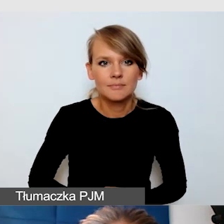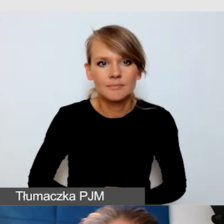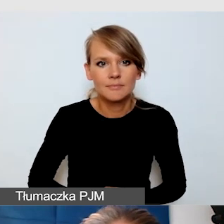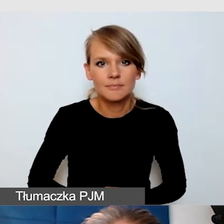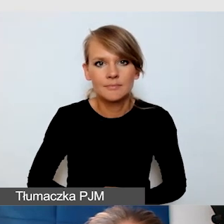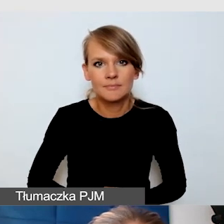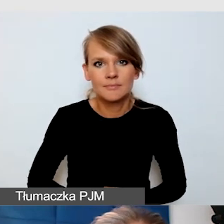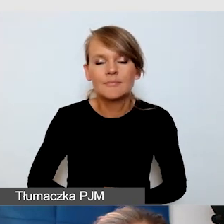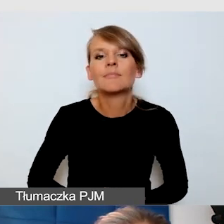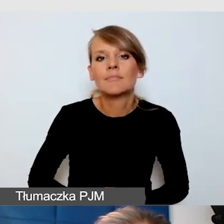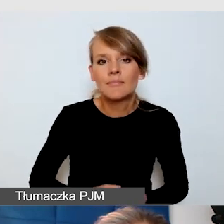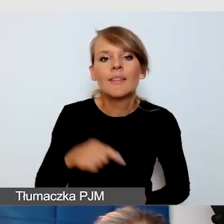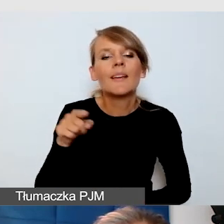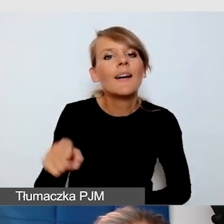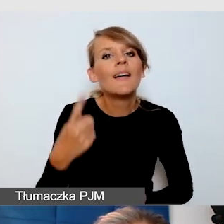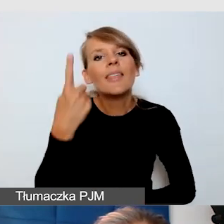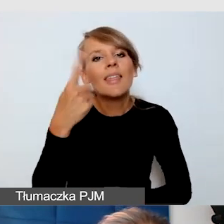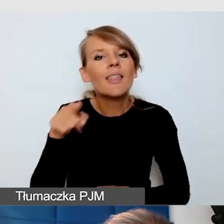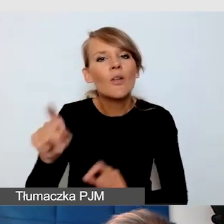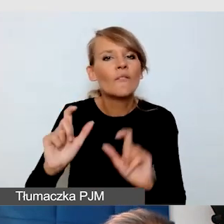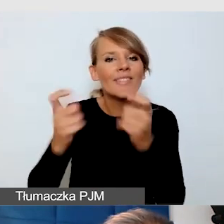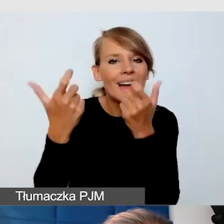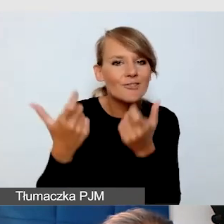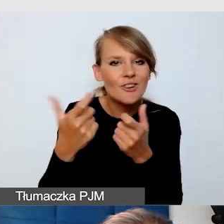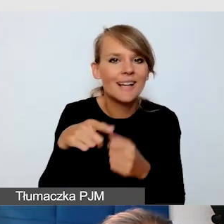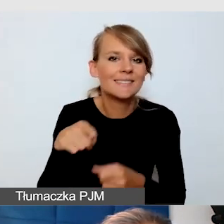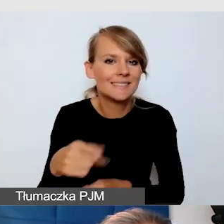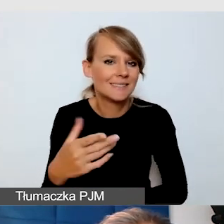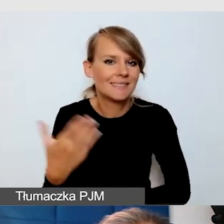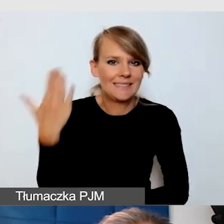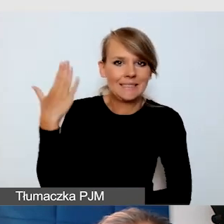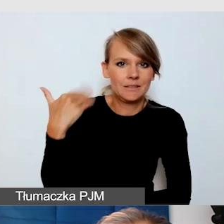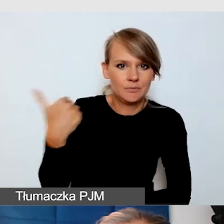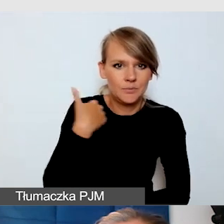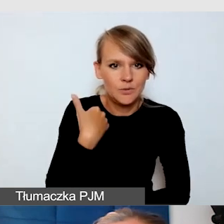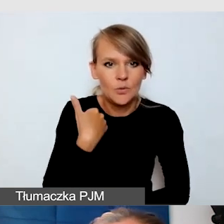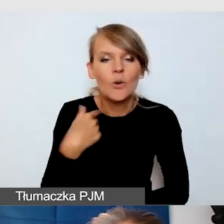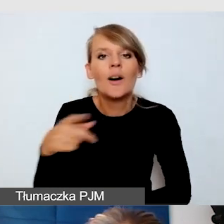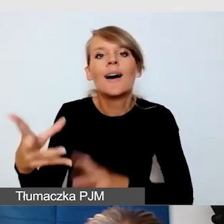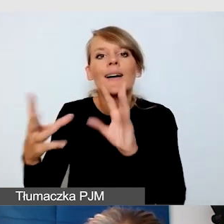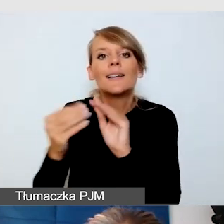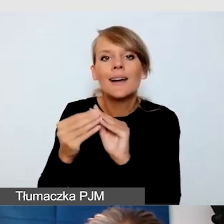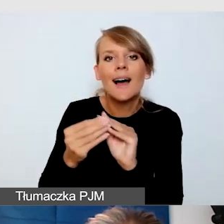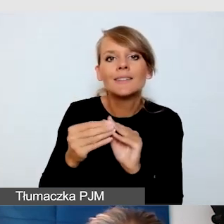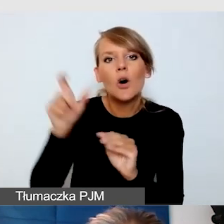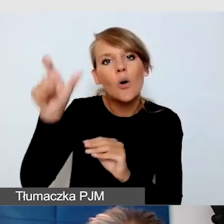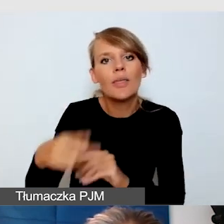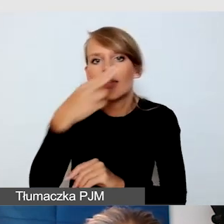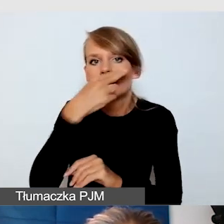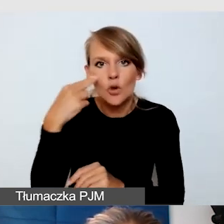że akurat jesteśmy świeżo po jego rozwiązaniu, wspólnie z osobą niewidomą wypracowałam to rozwiązanie.